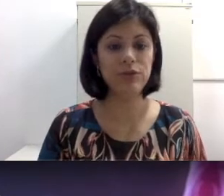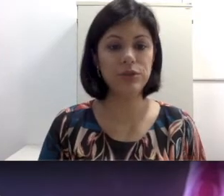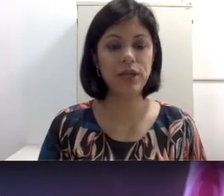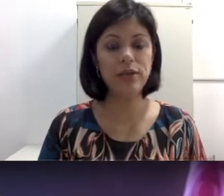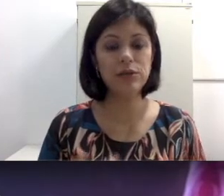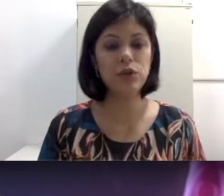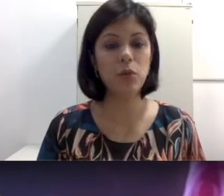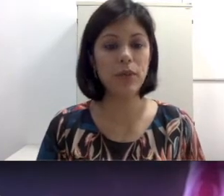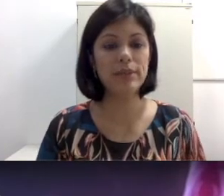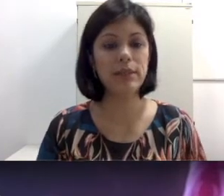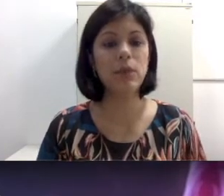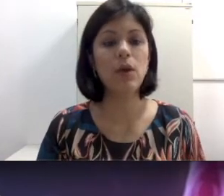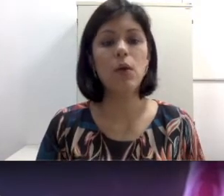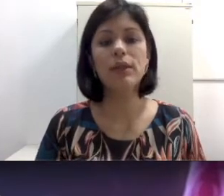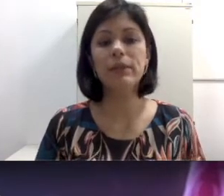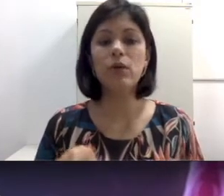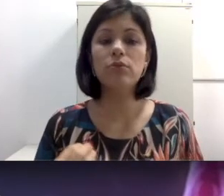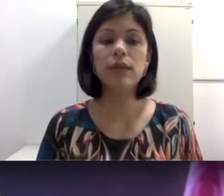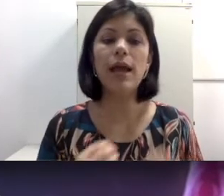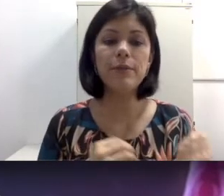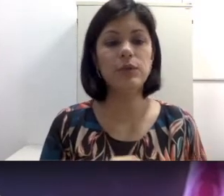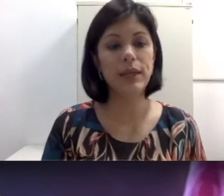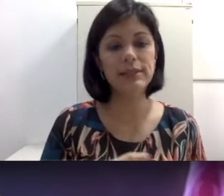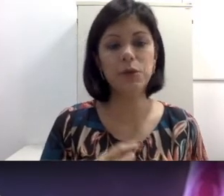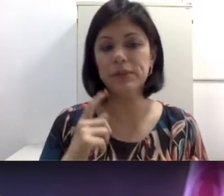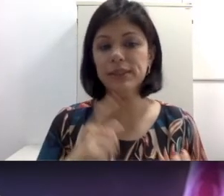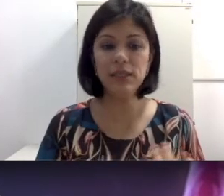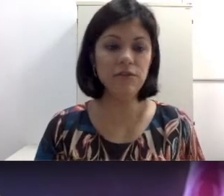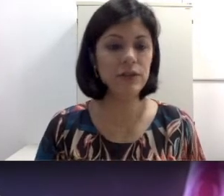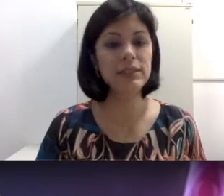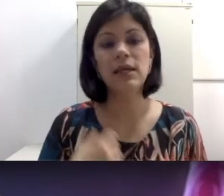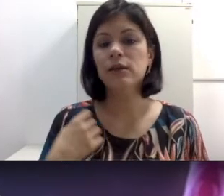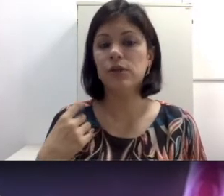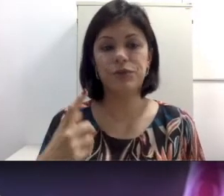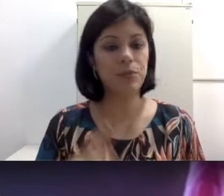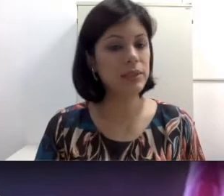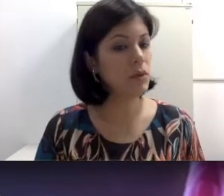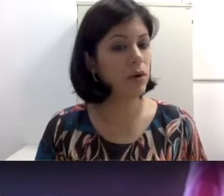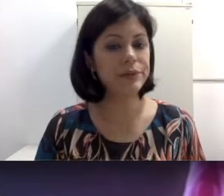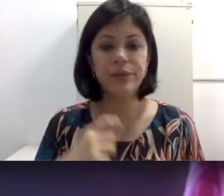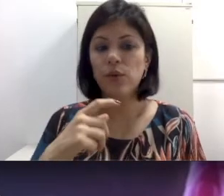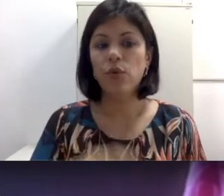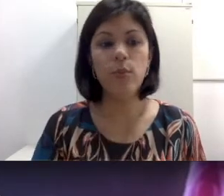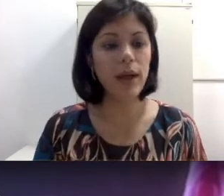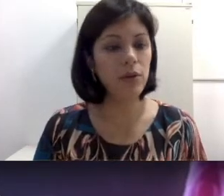como por exemplo quando a mãe contrai uma doença como sífilis, toxoplasmose, rubéola,